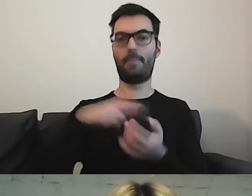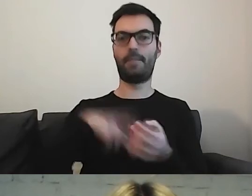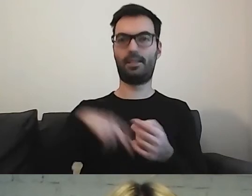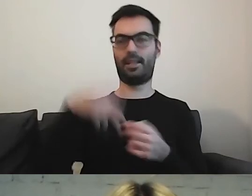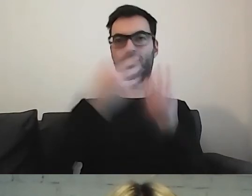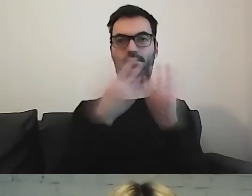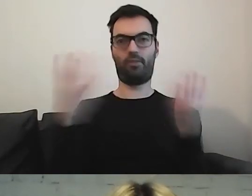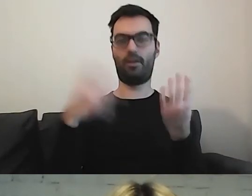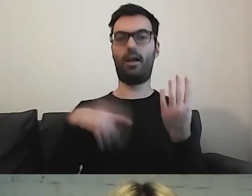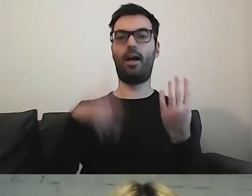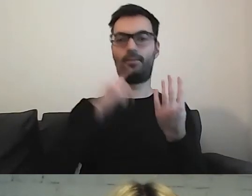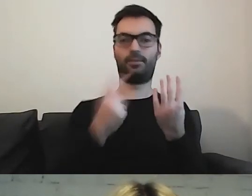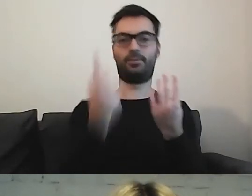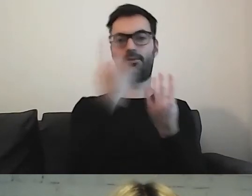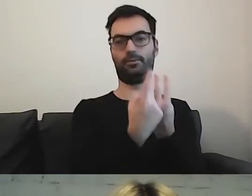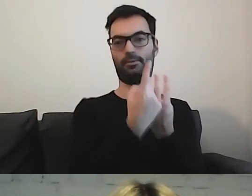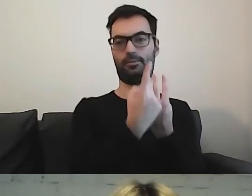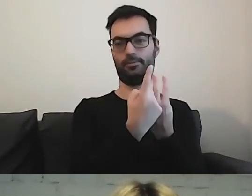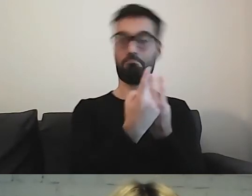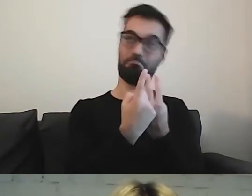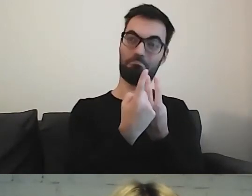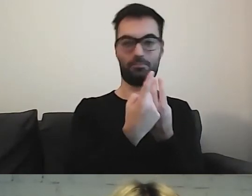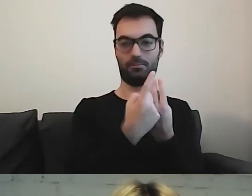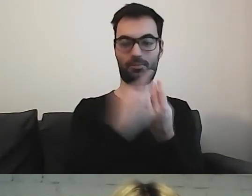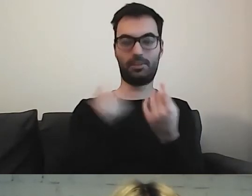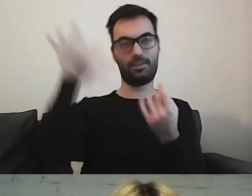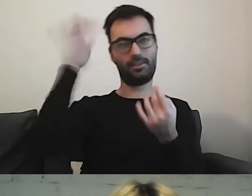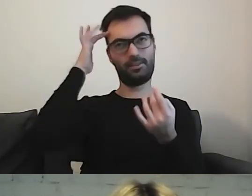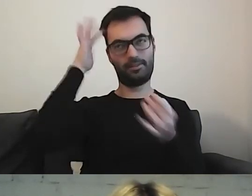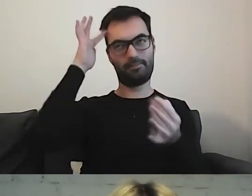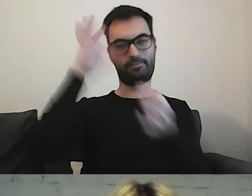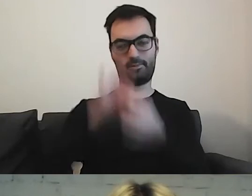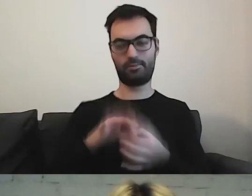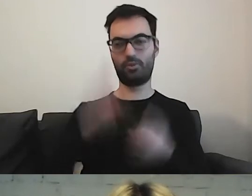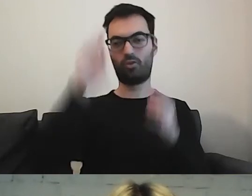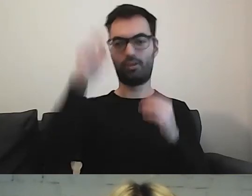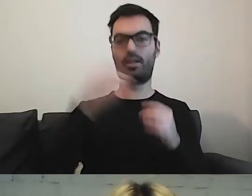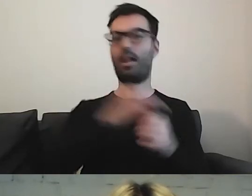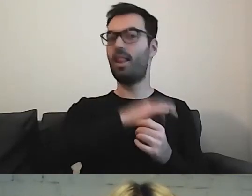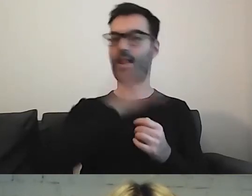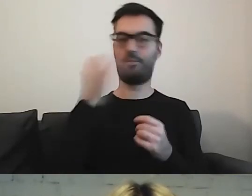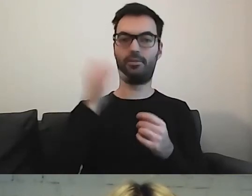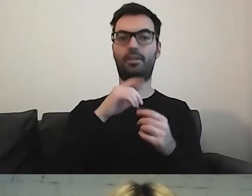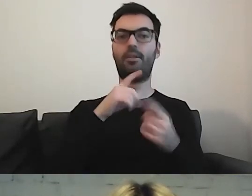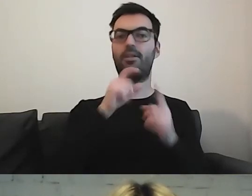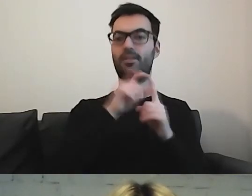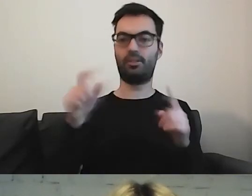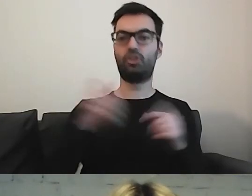Taki byłby mój tok myślowy. Lepsze jest sformułowanie „jest szefem”.